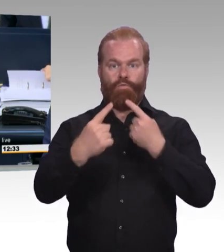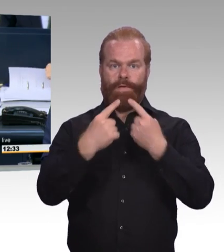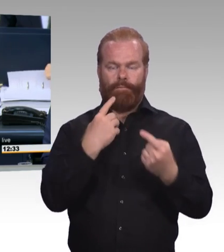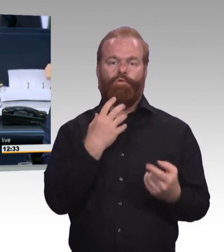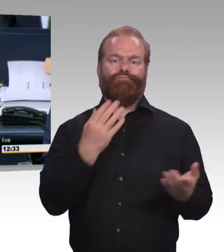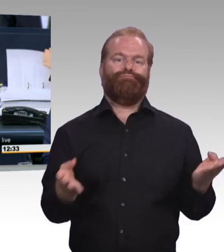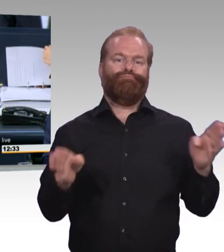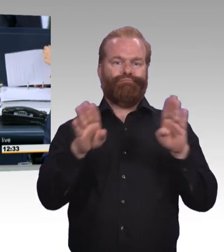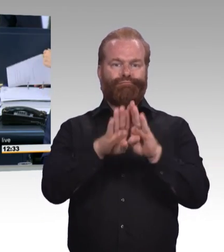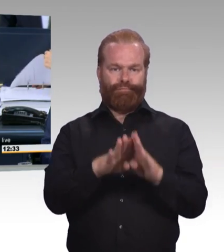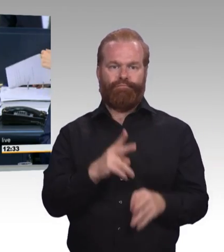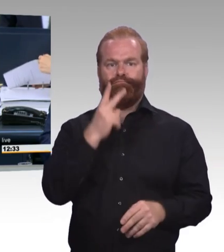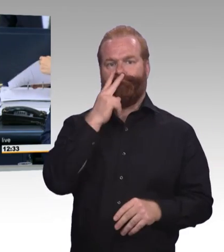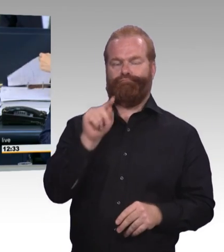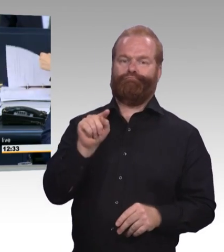Dann sind die Überweisungen so beschlossen.